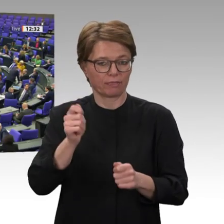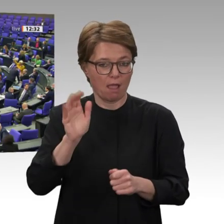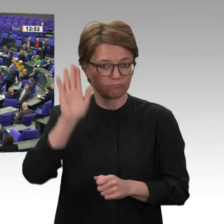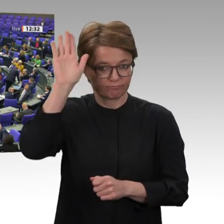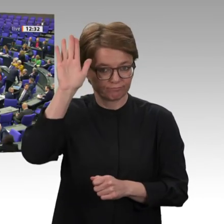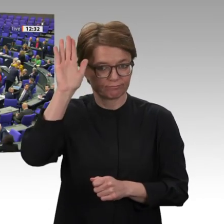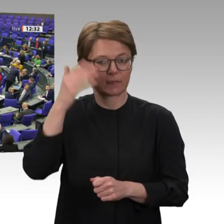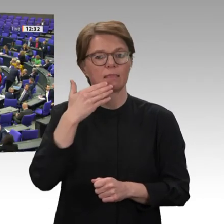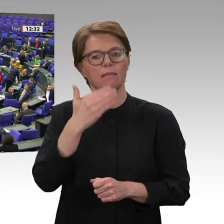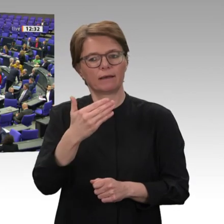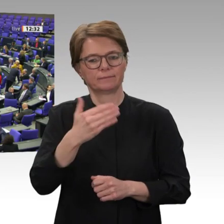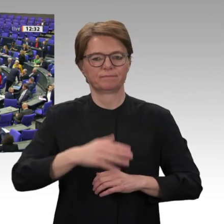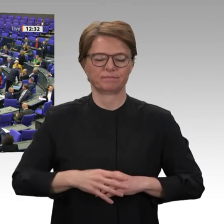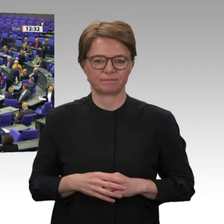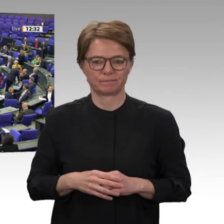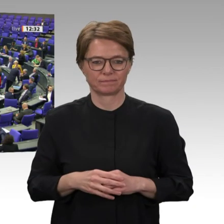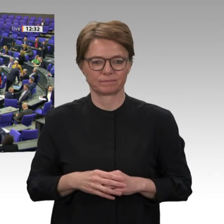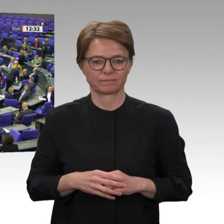Danke schön. Wer stimmt dagegen?